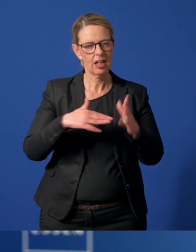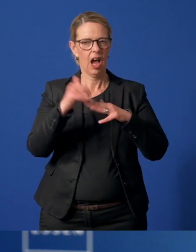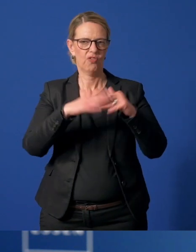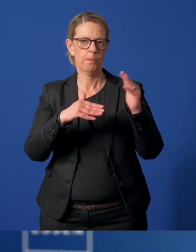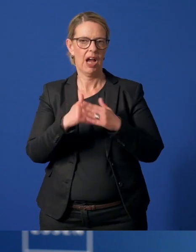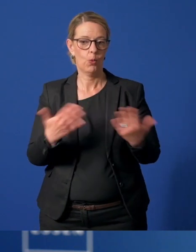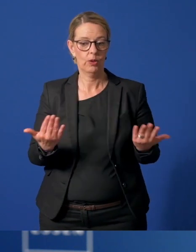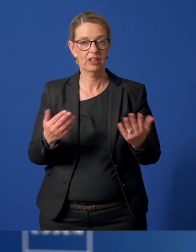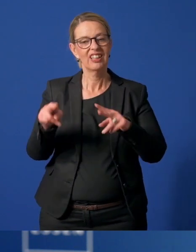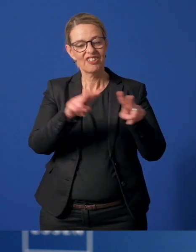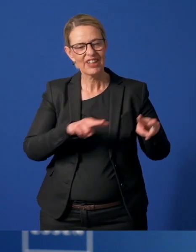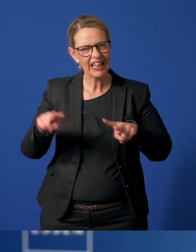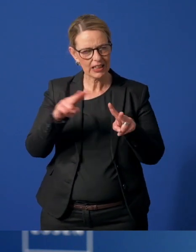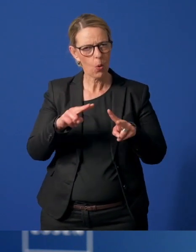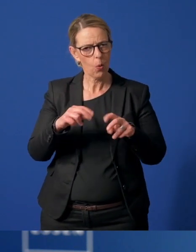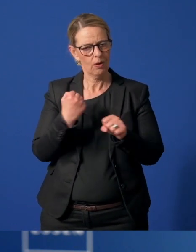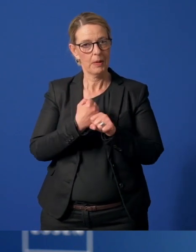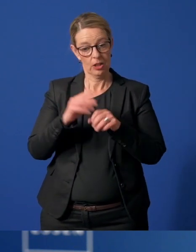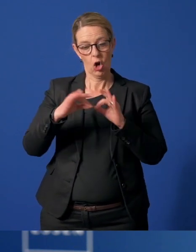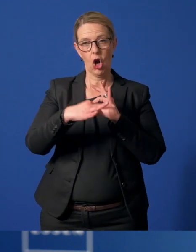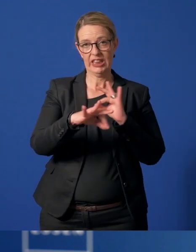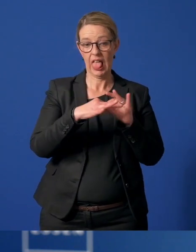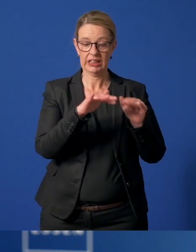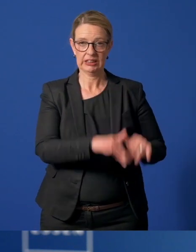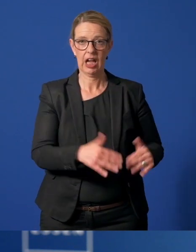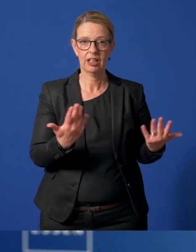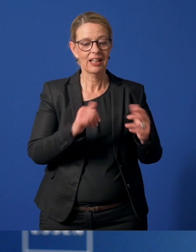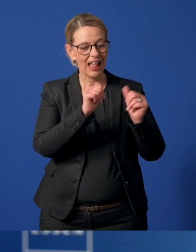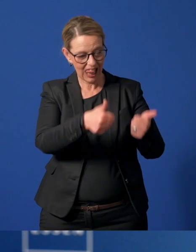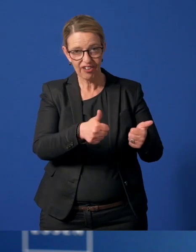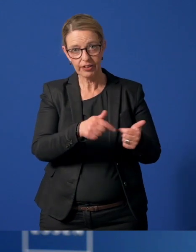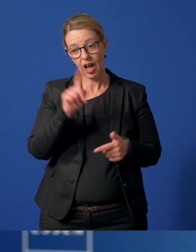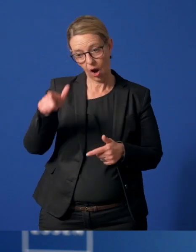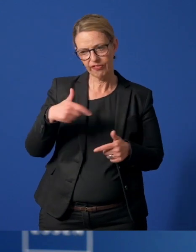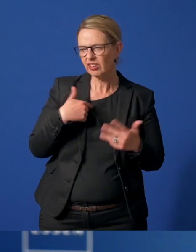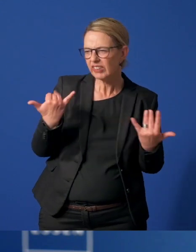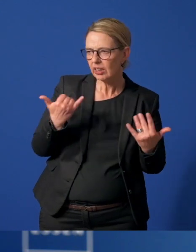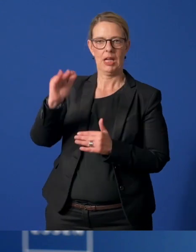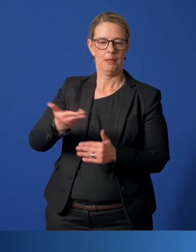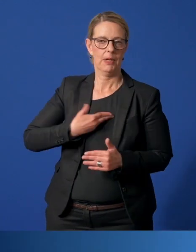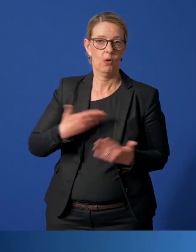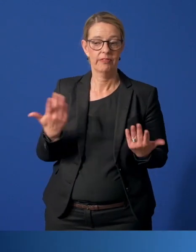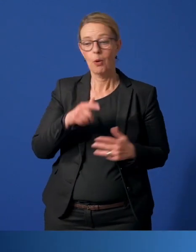Es sind Videos produziert, die online stehen, damit Helferinnen und Helfer sich gut orientieren können.